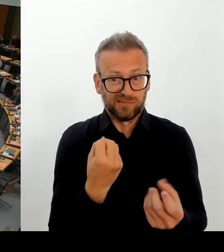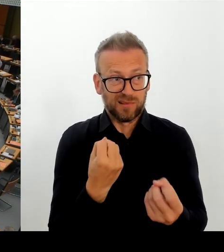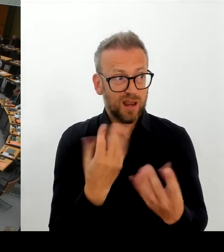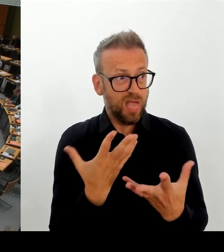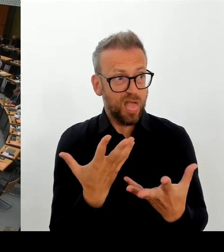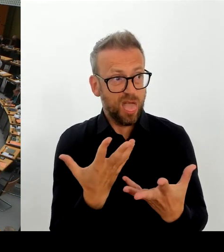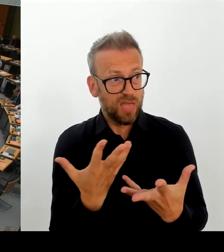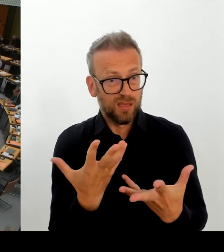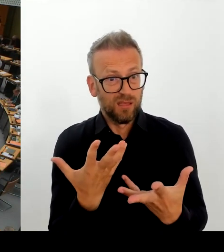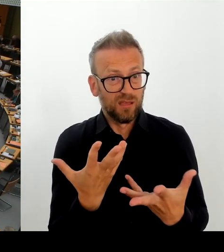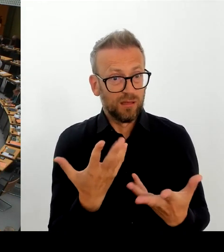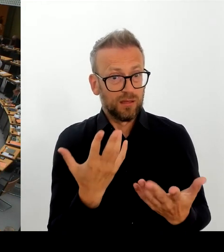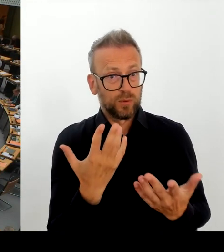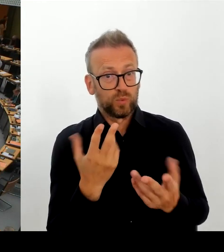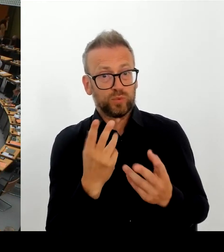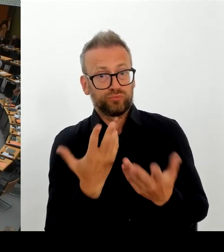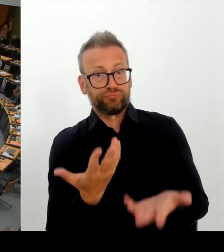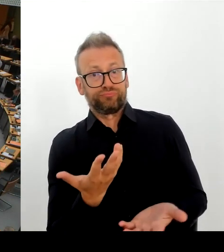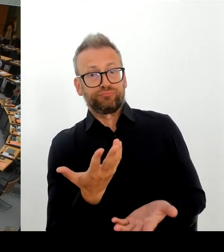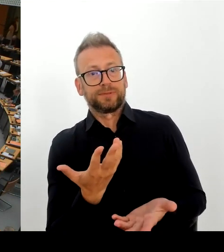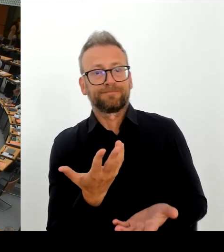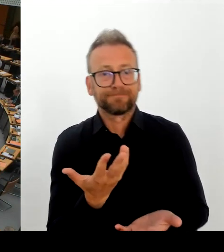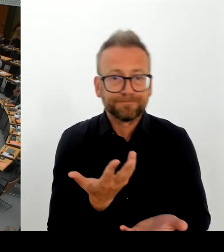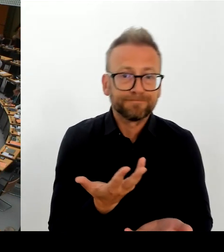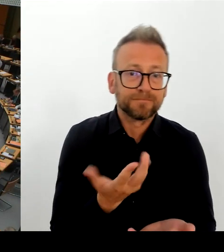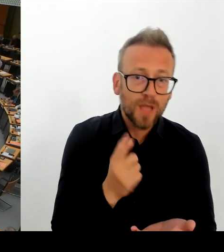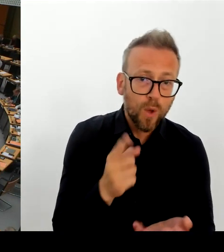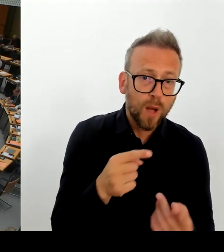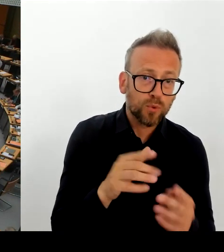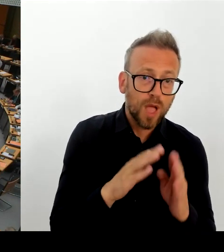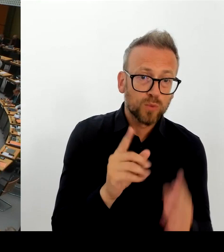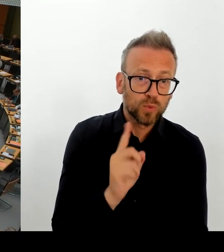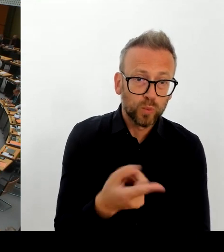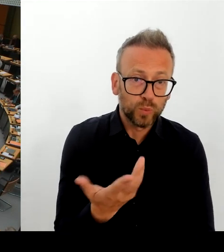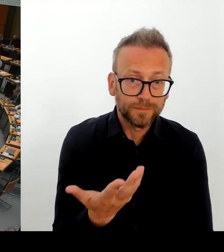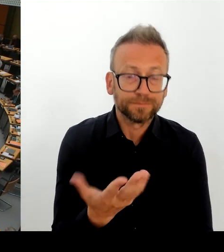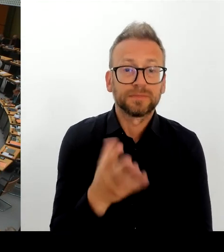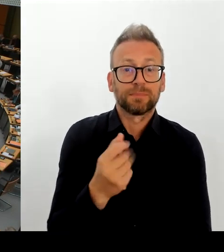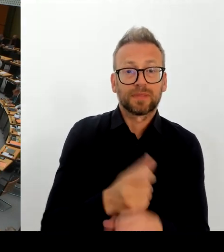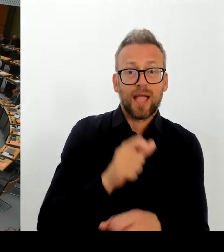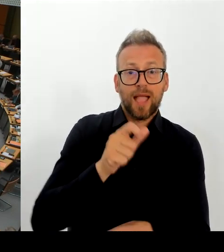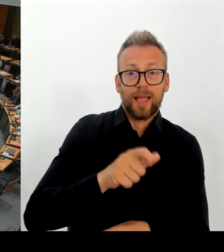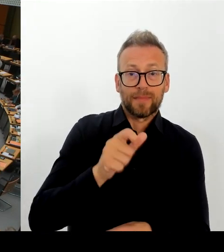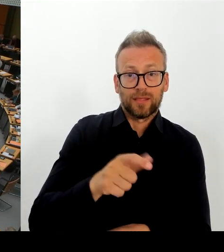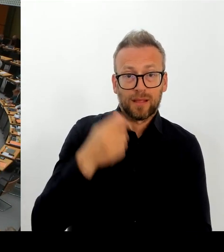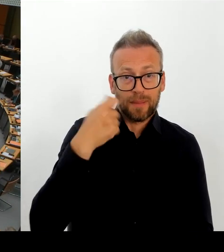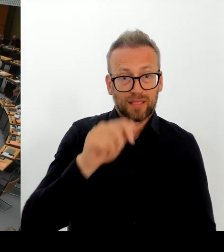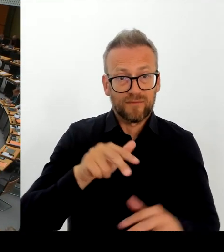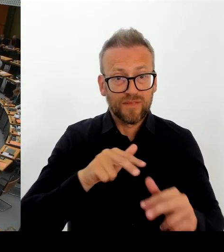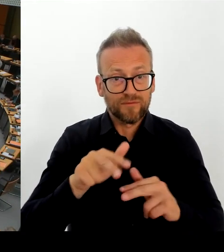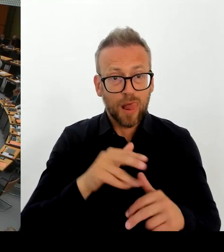wieder mit der Technik. Dann geht die zweite Nachfrage an den Kollegen Schulze. Bitte schön. (Rednerwechsel) Ja, danke schön.